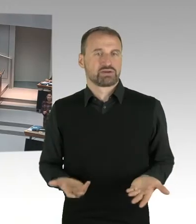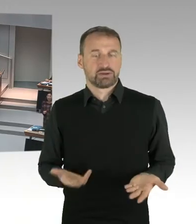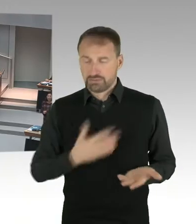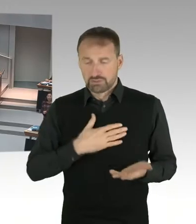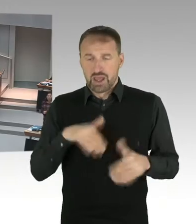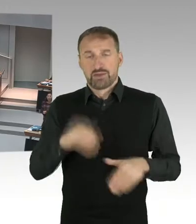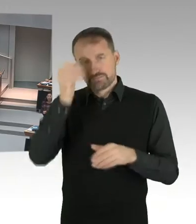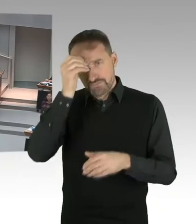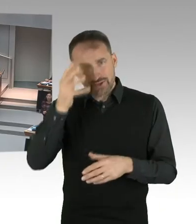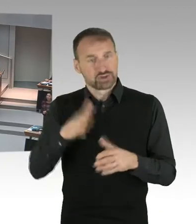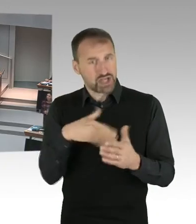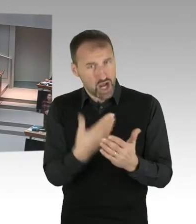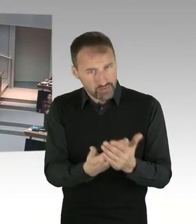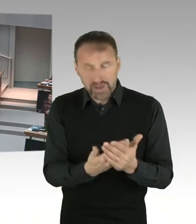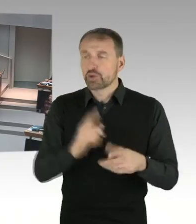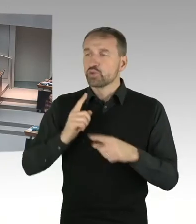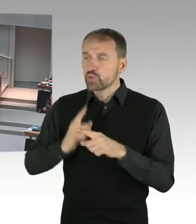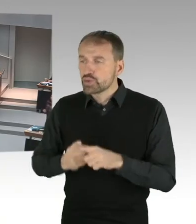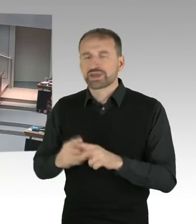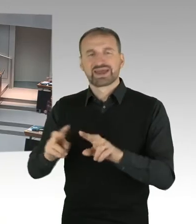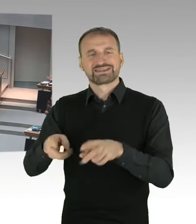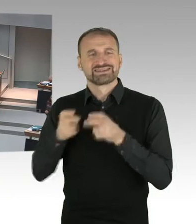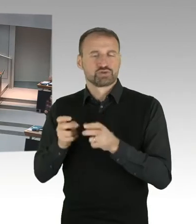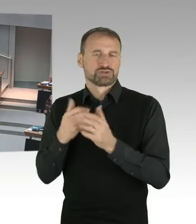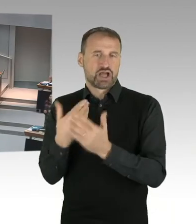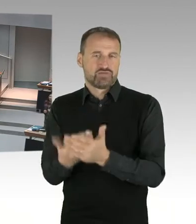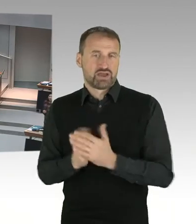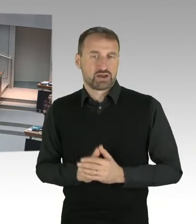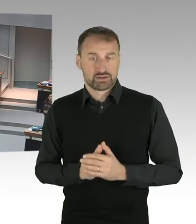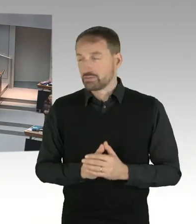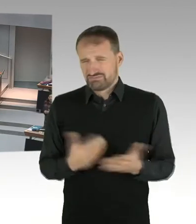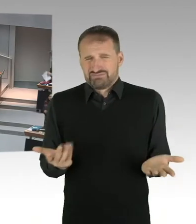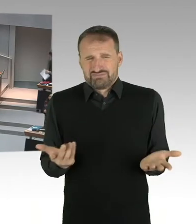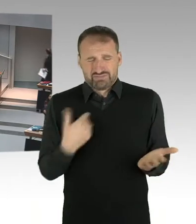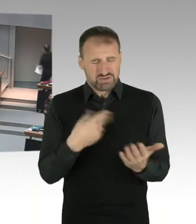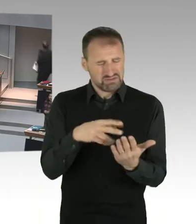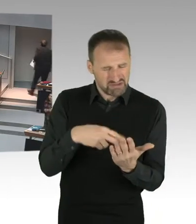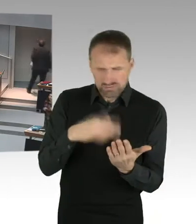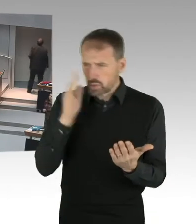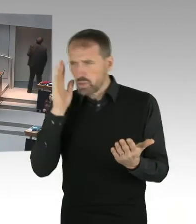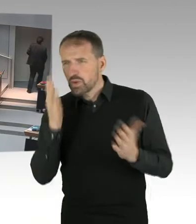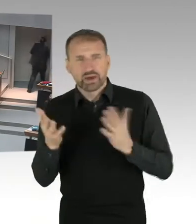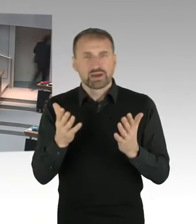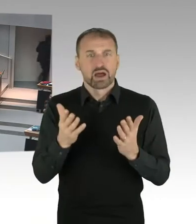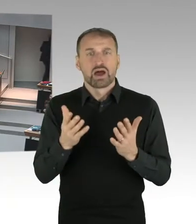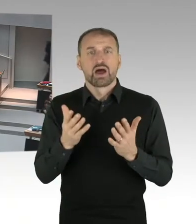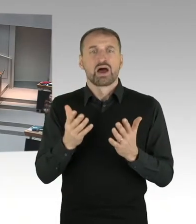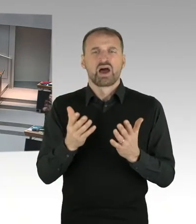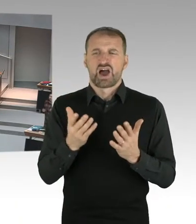auf Kosten von Frauen ausgesprochen werden. Oder dass das Gesetz sozusagen auf Kosten der Frauen ist.